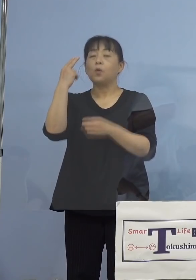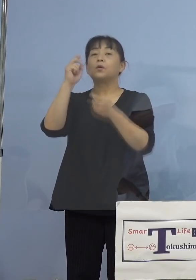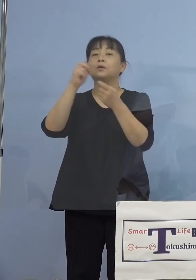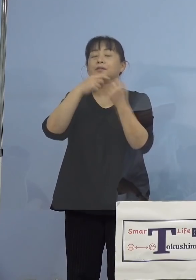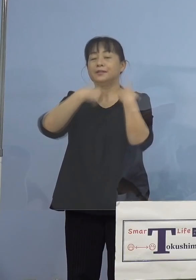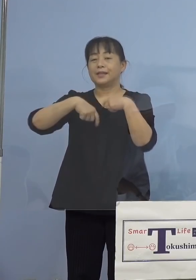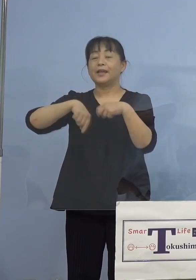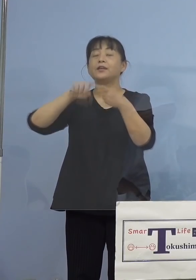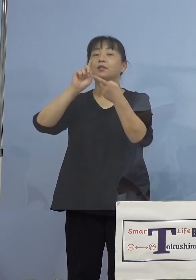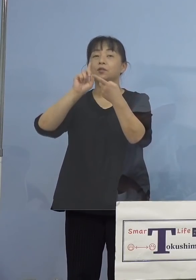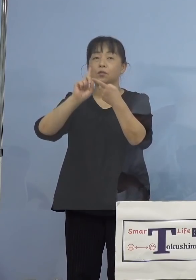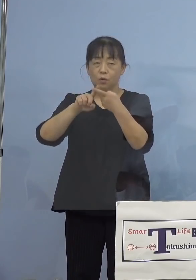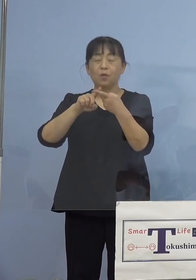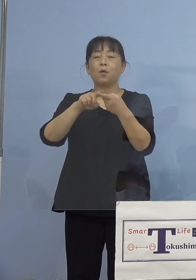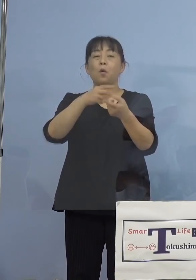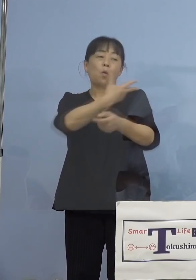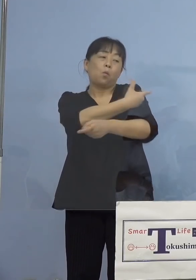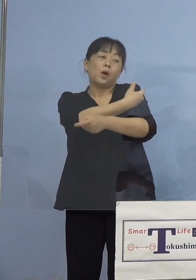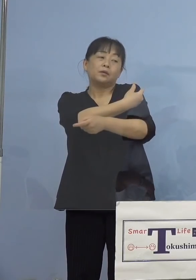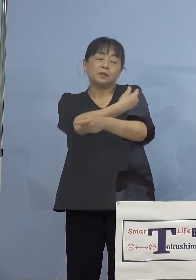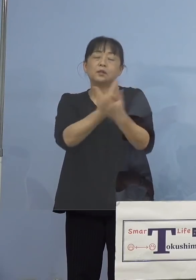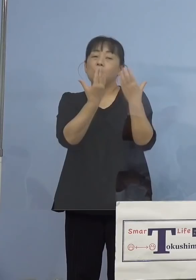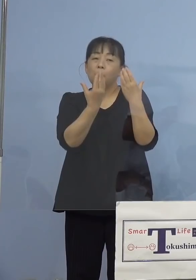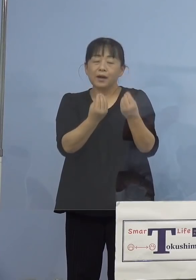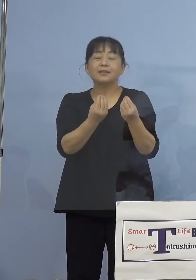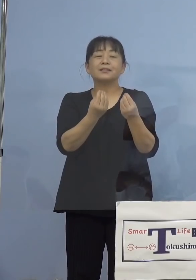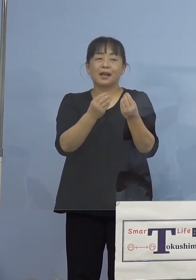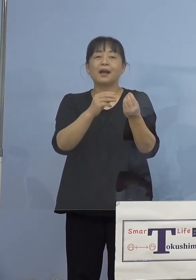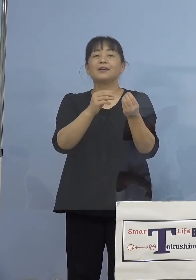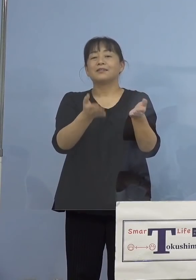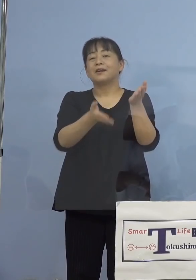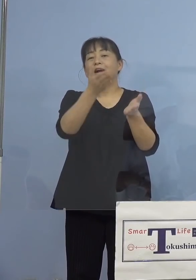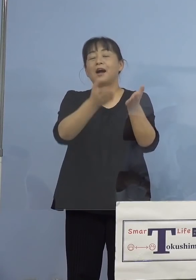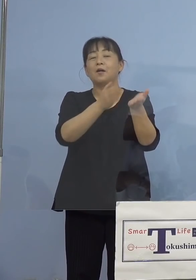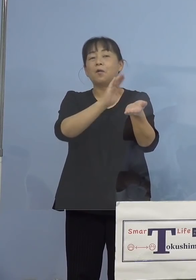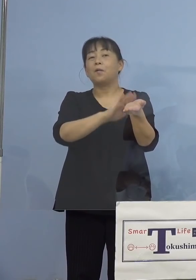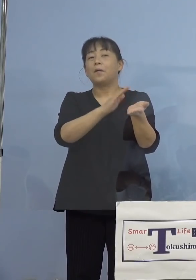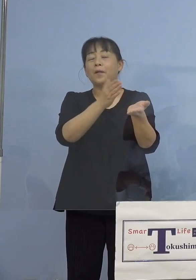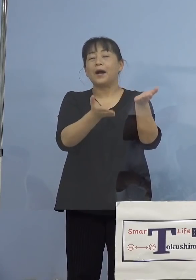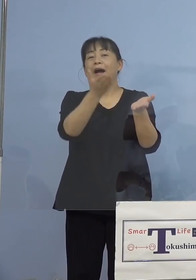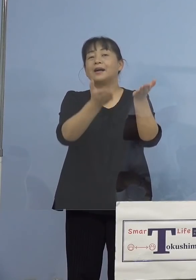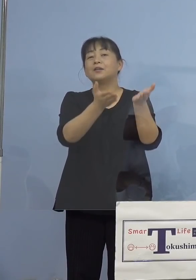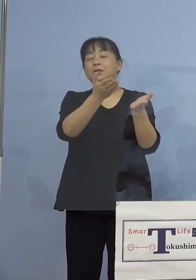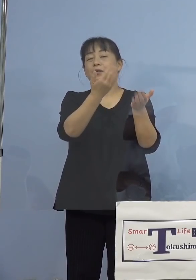看護学校の学生さん ということになります